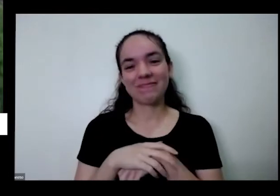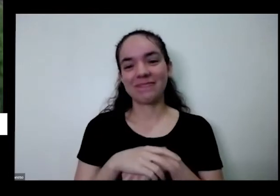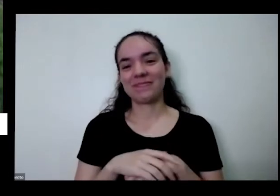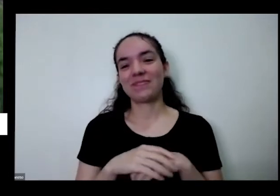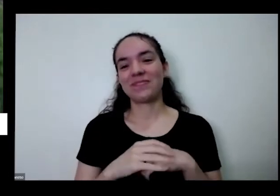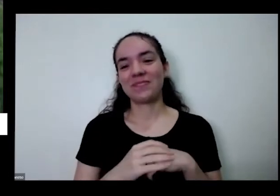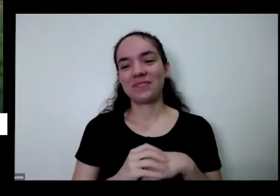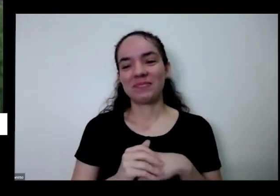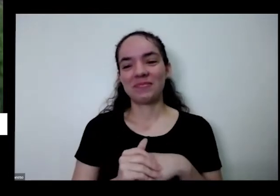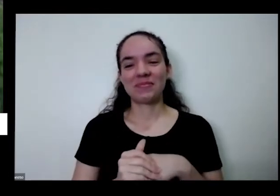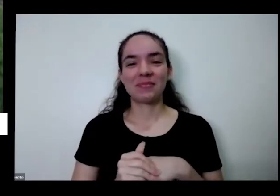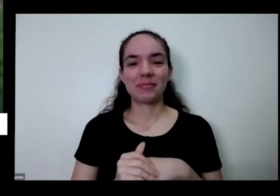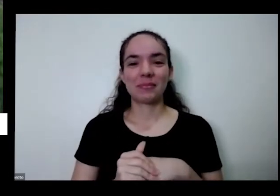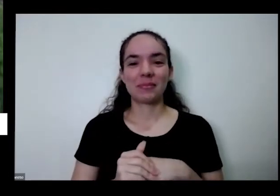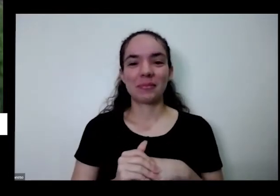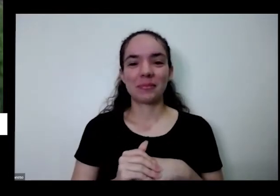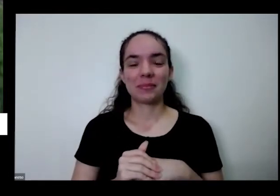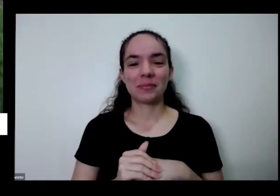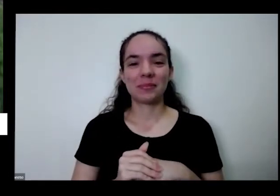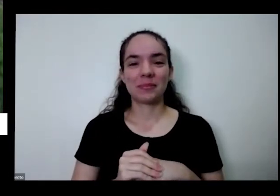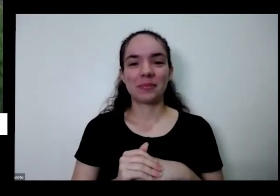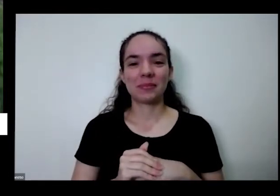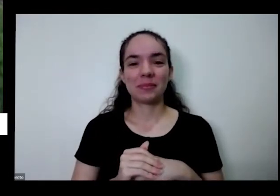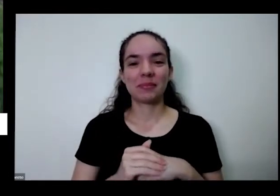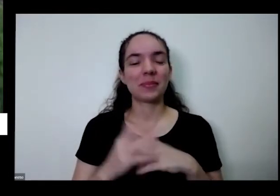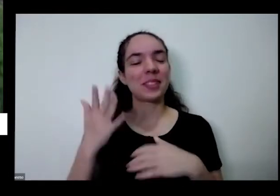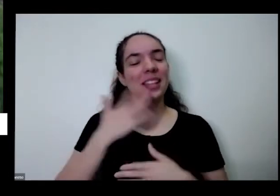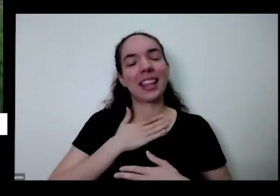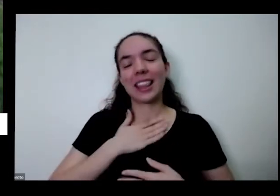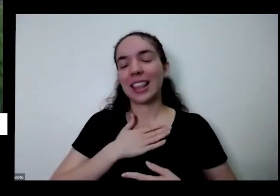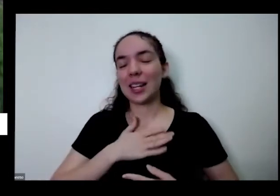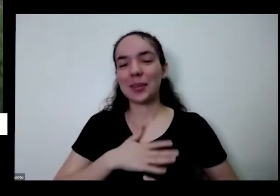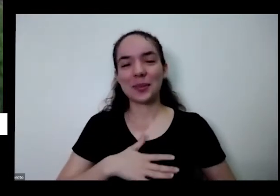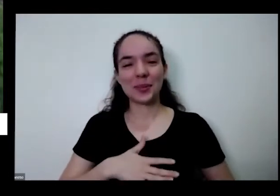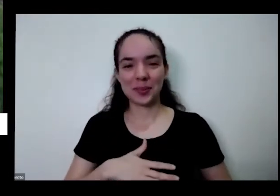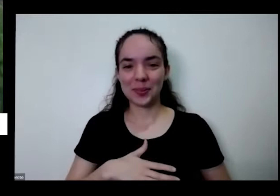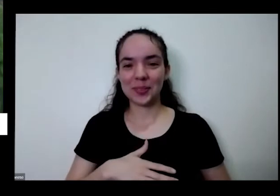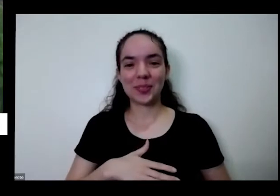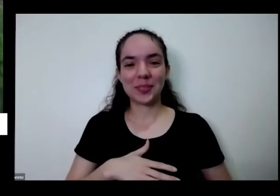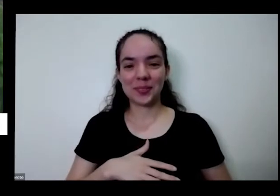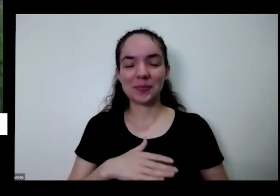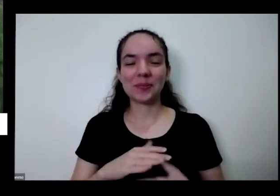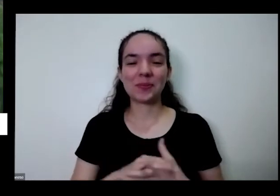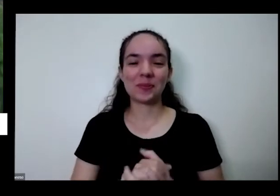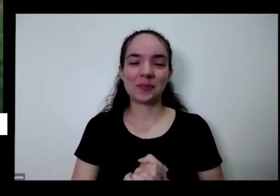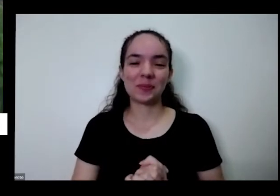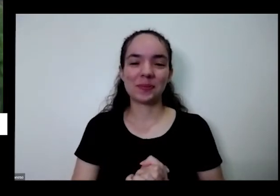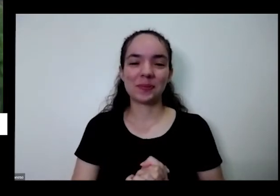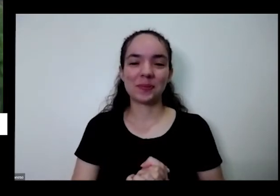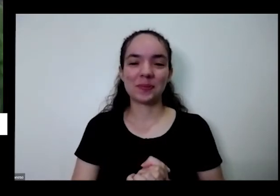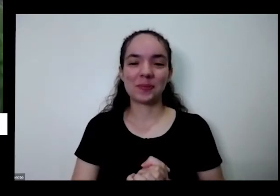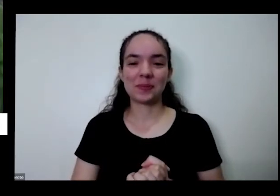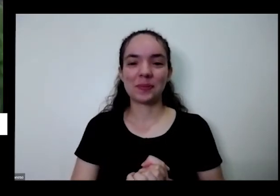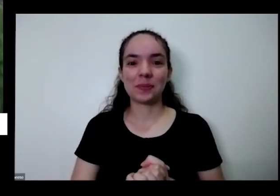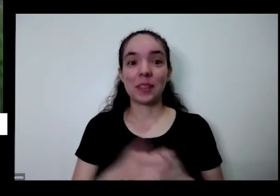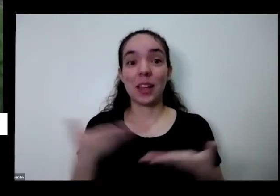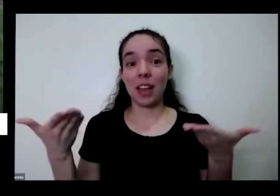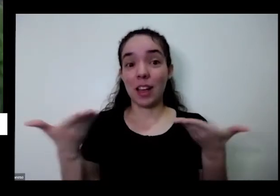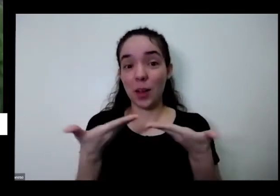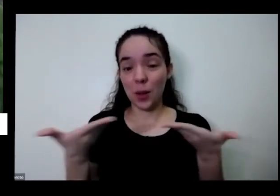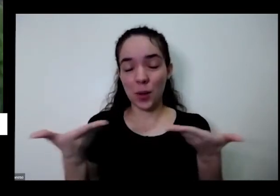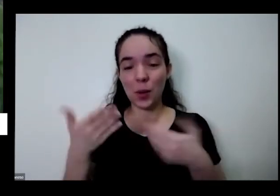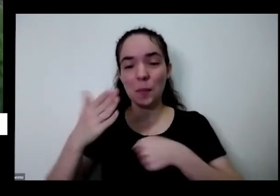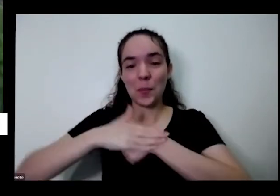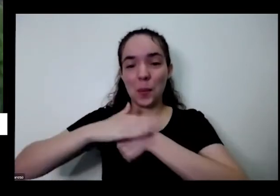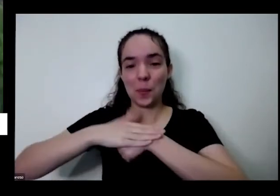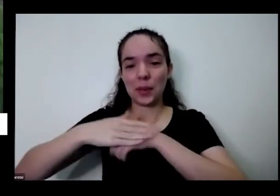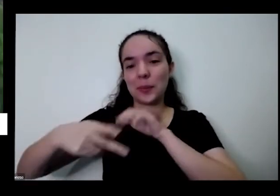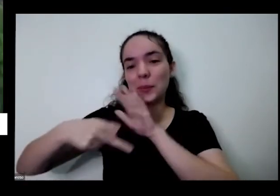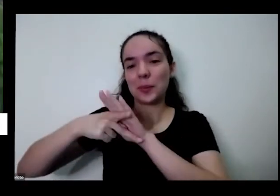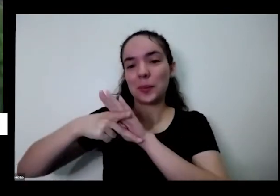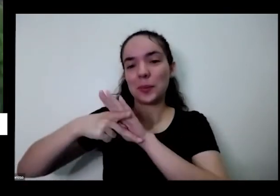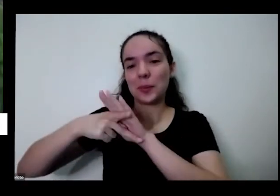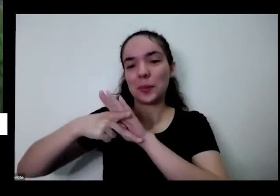Ah tá tranquilo Juarez é então vamos abrir aqui para algumas perguntas do bate-papo né